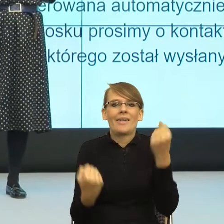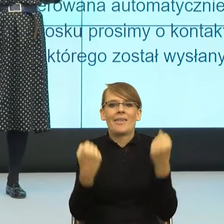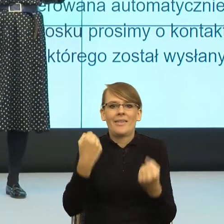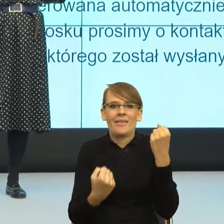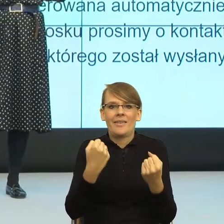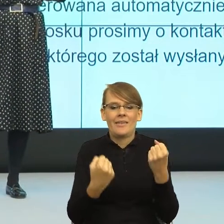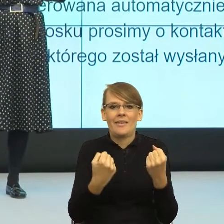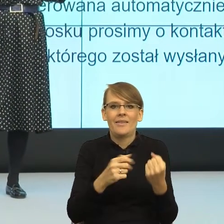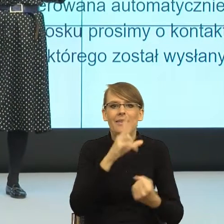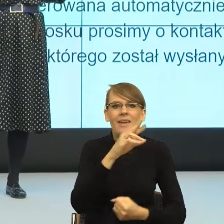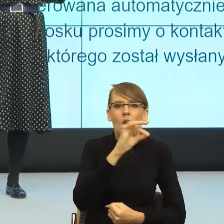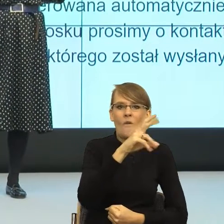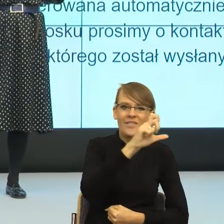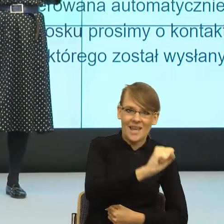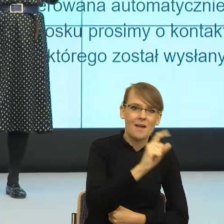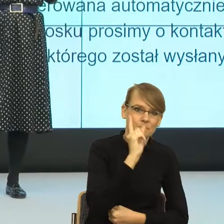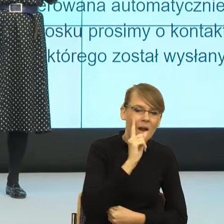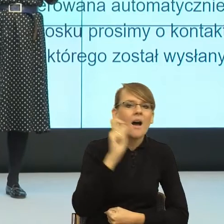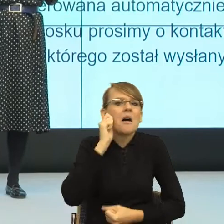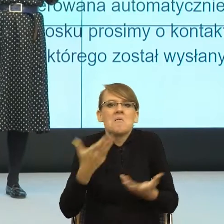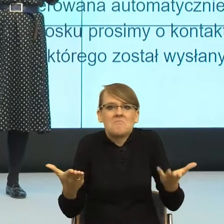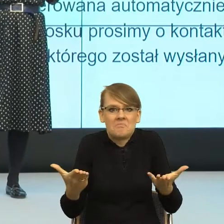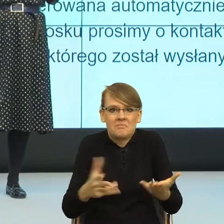kierowcy? I nagle się okazuje,